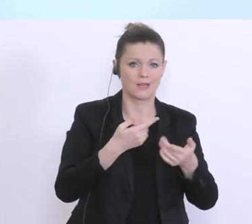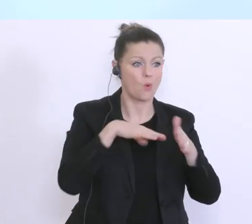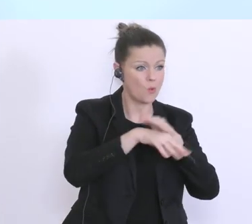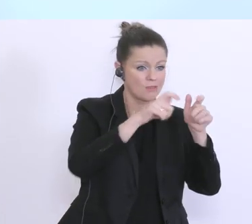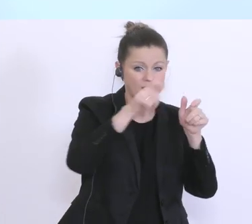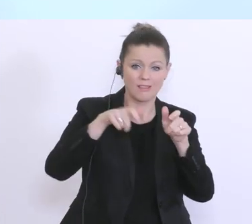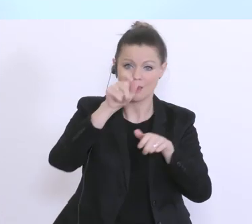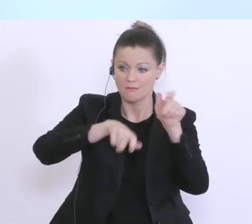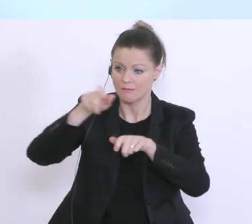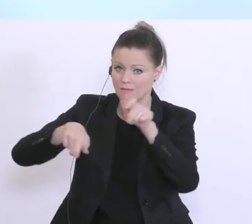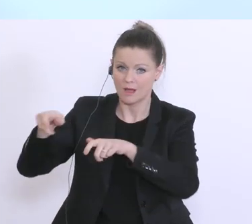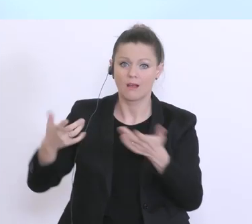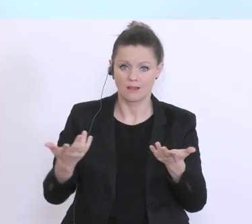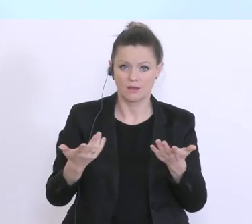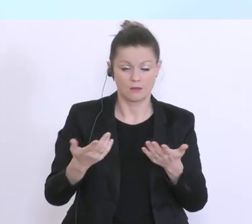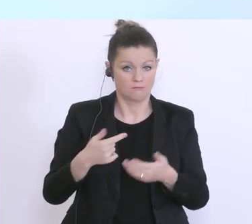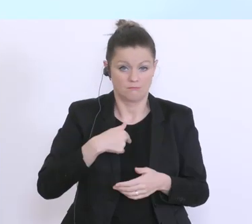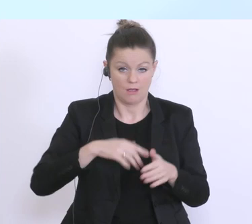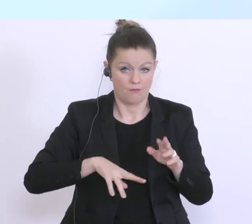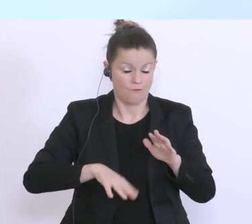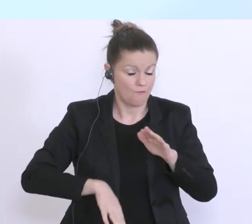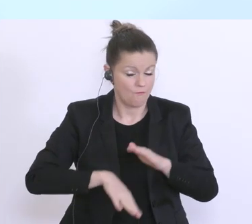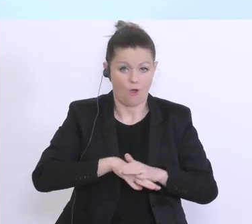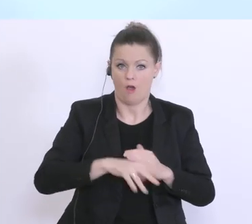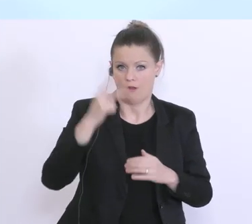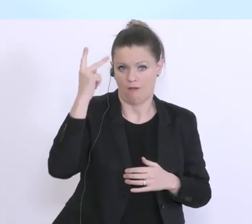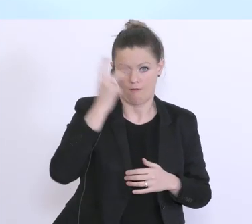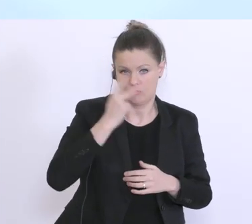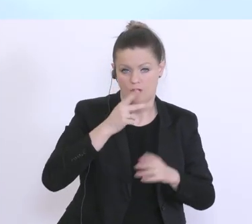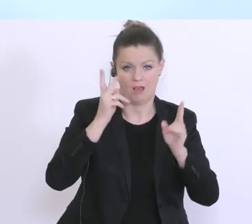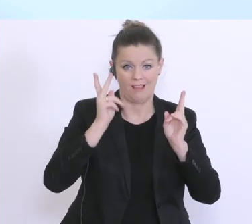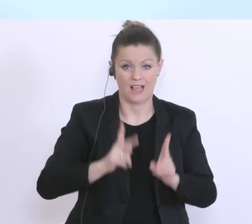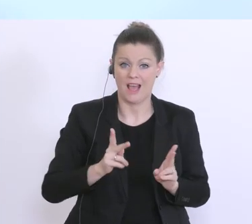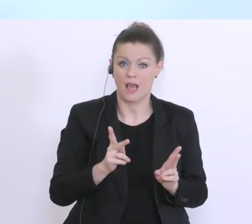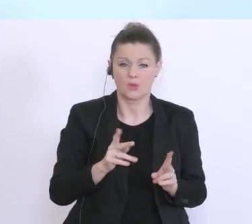geführt, und ich verstehe vollkommen, auf der einen Seite die Ungeduld, aber auch natürlich